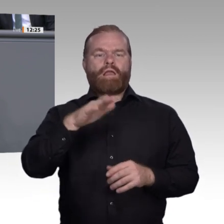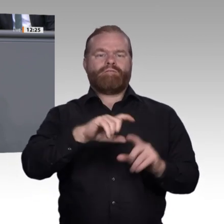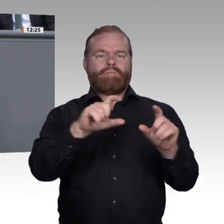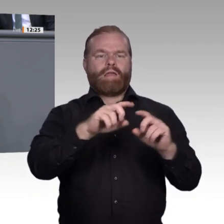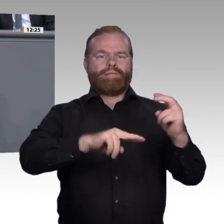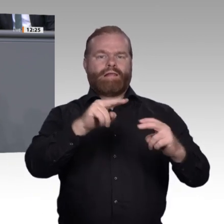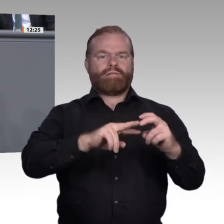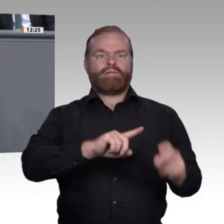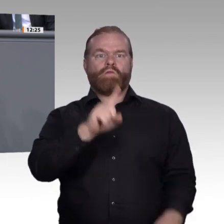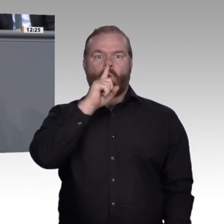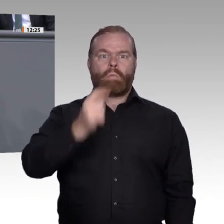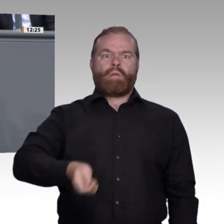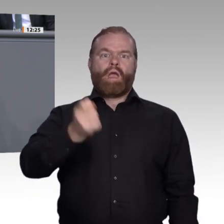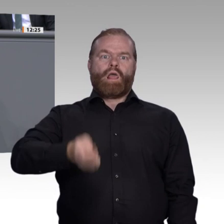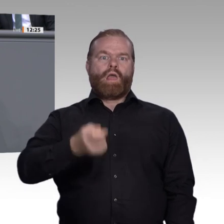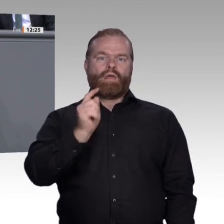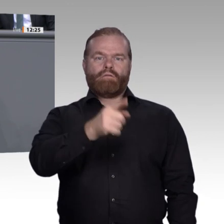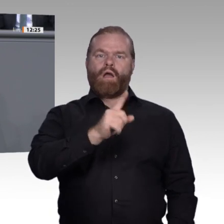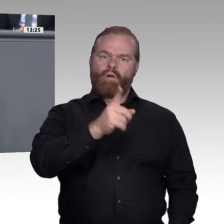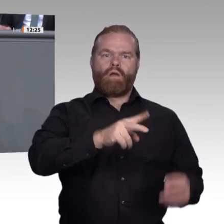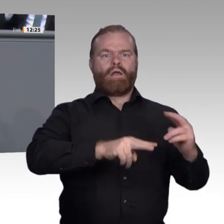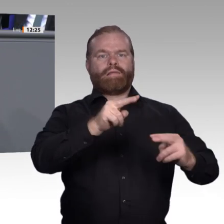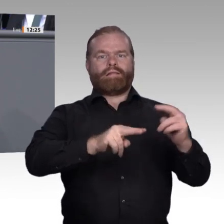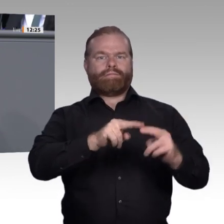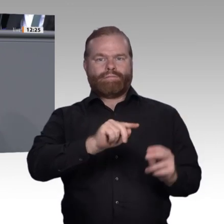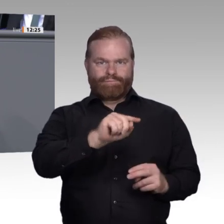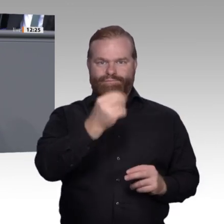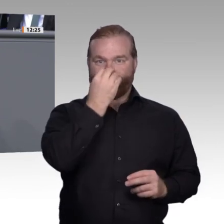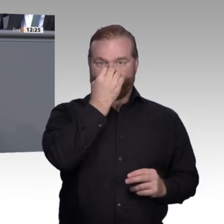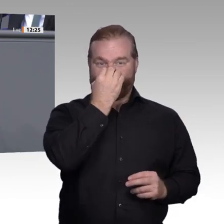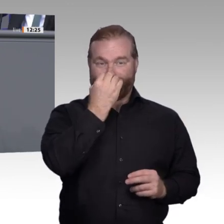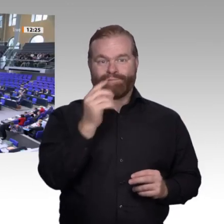stärker in eine gute Ausbildung oder in beides. Liebe Kolleginnen und